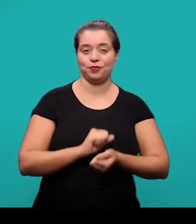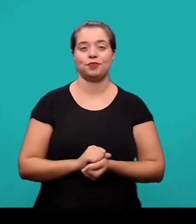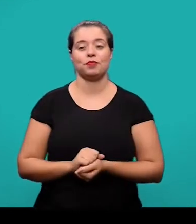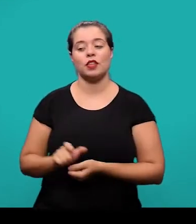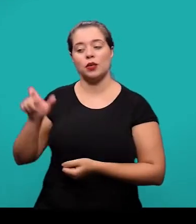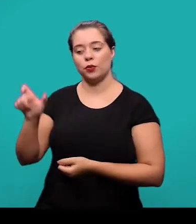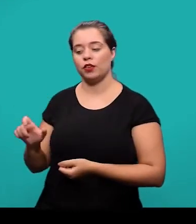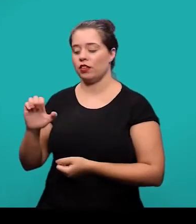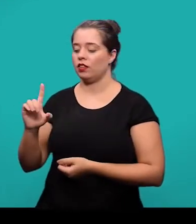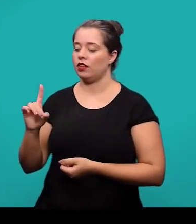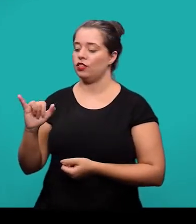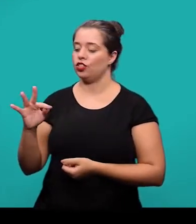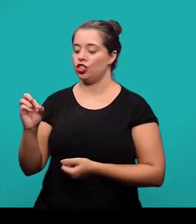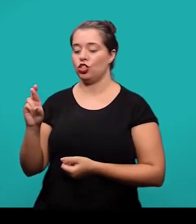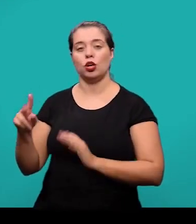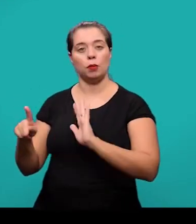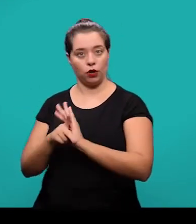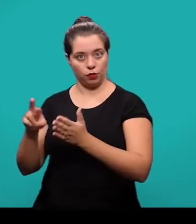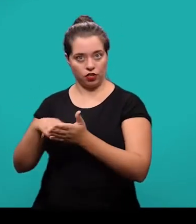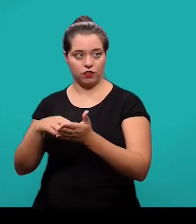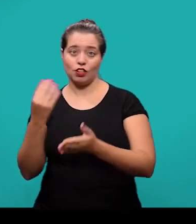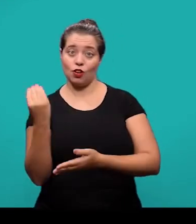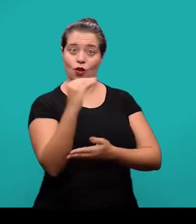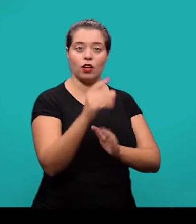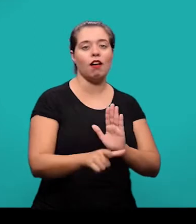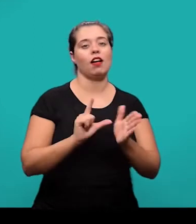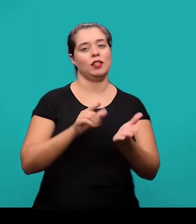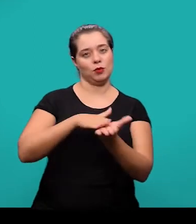e são inseridas pelo editor do periódico também, antes da publicação.